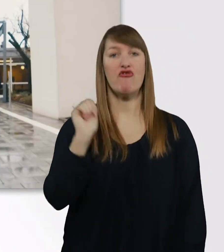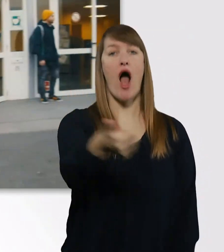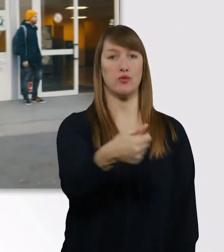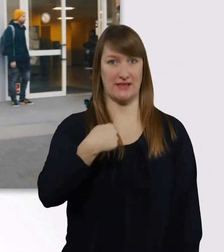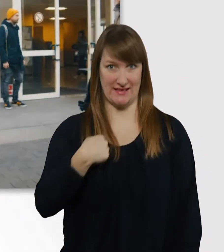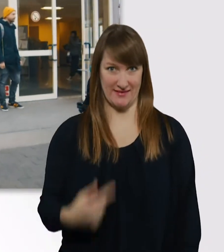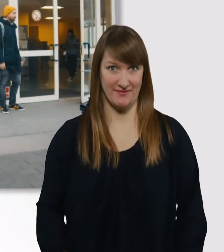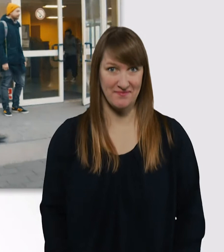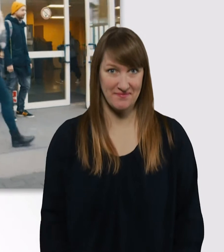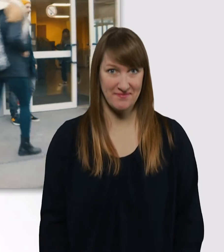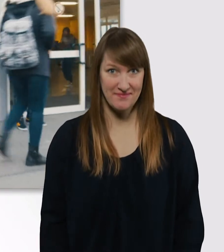Danke schön.